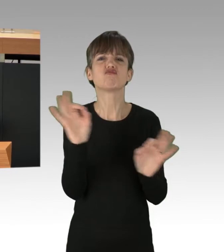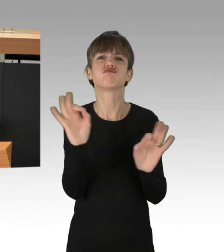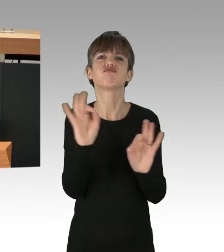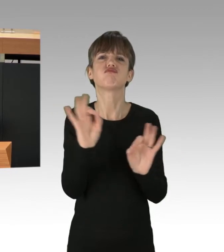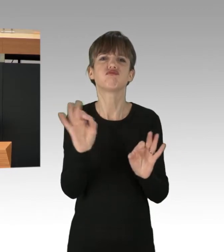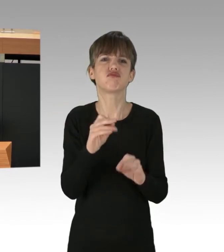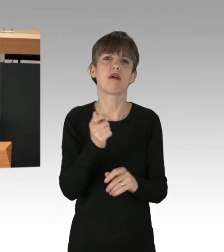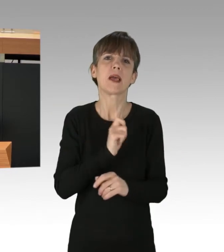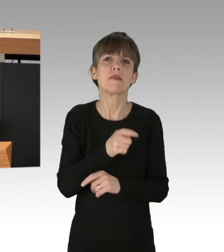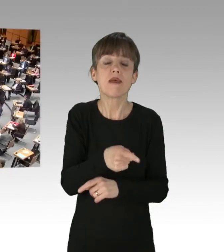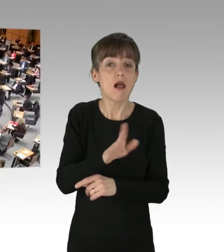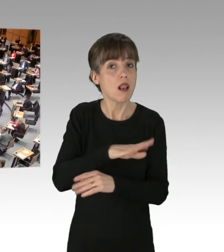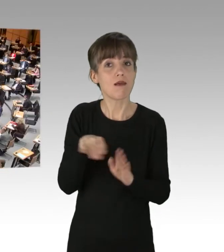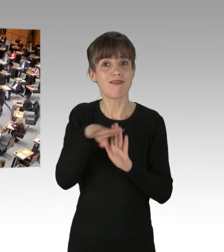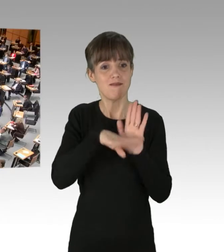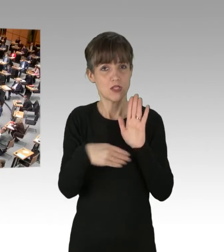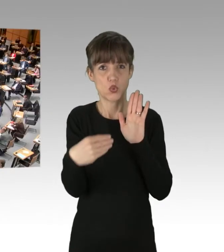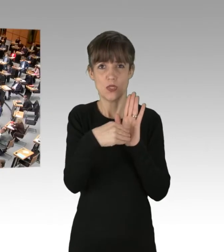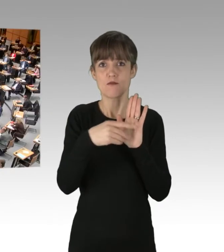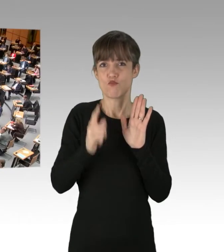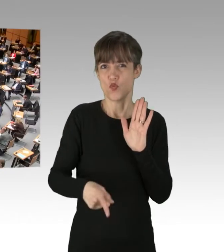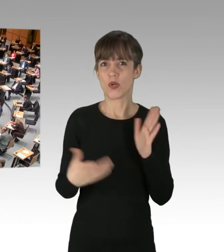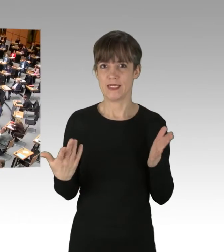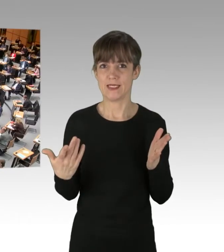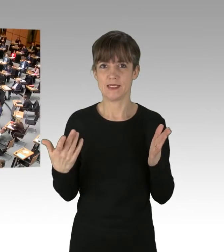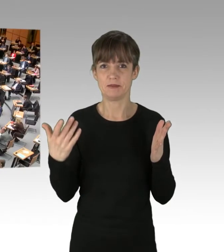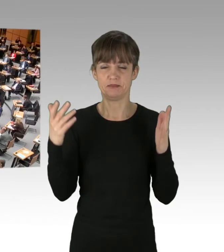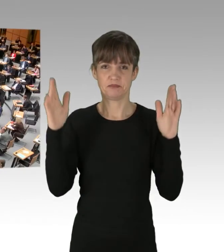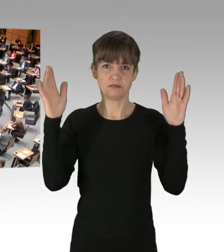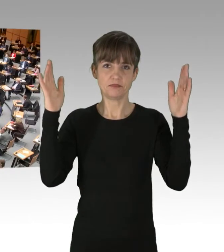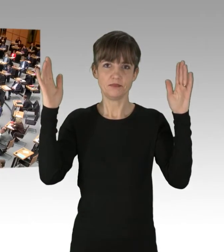(Applaus)